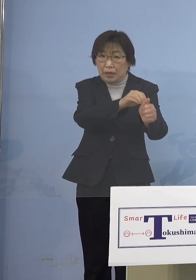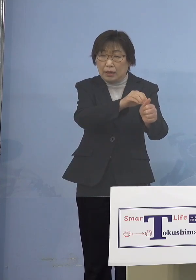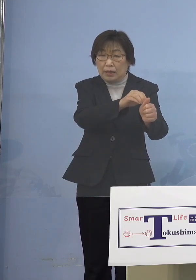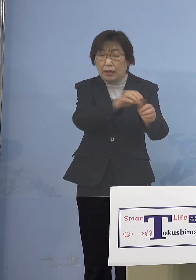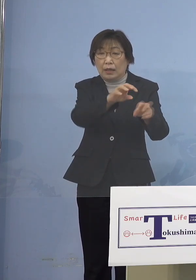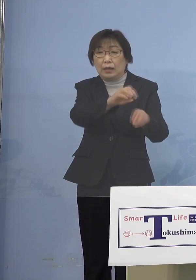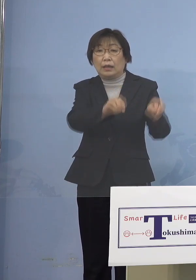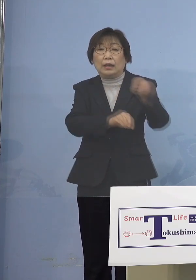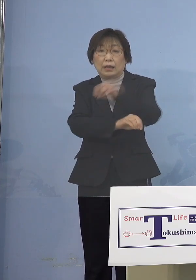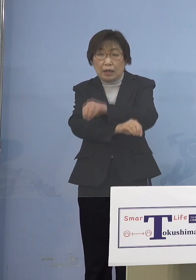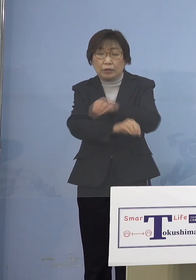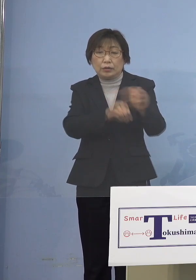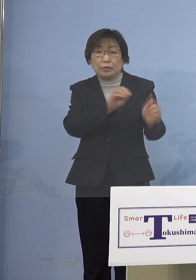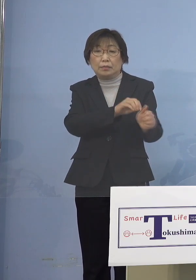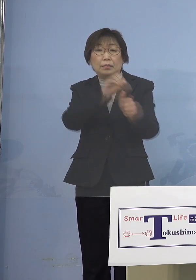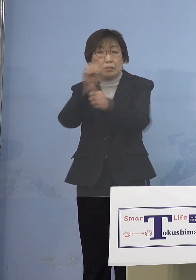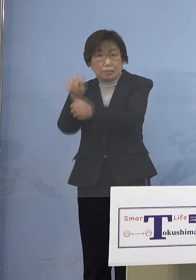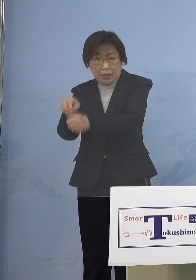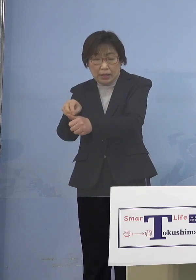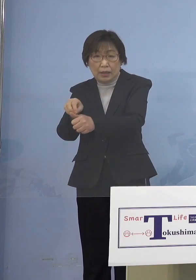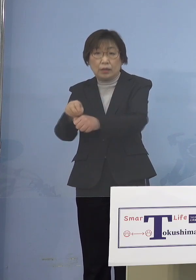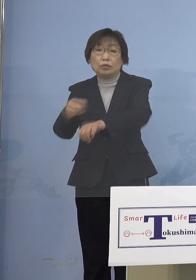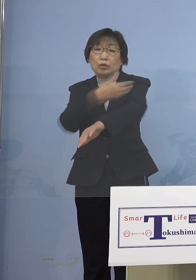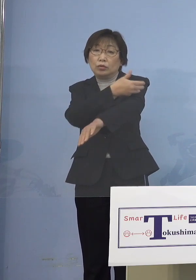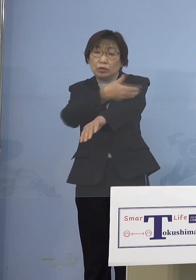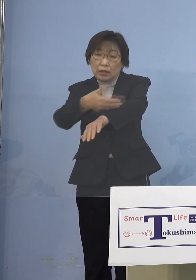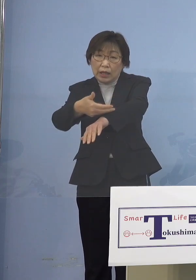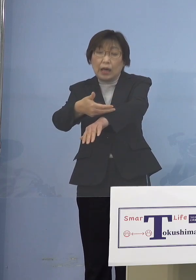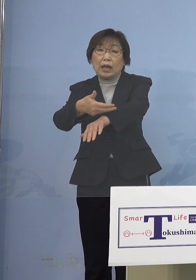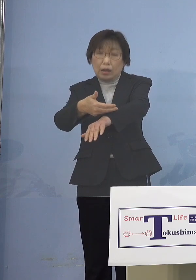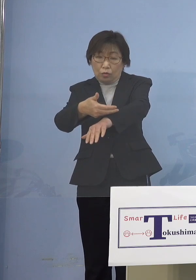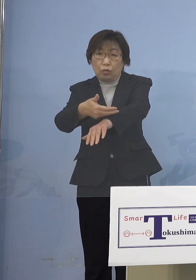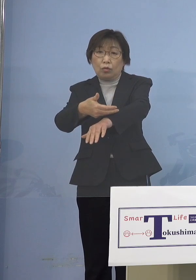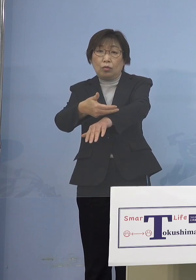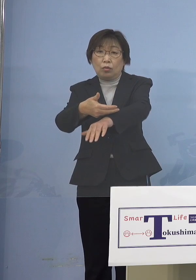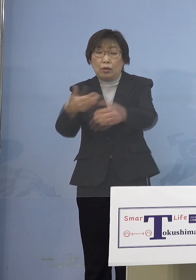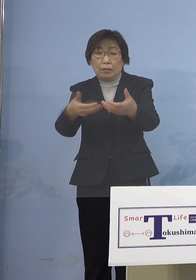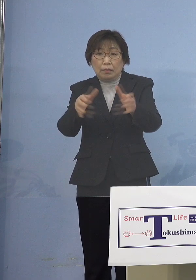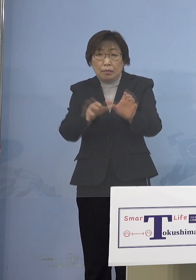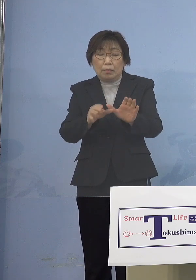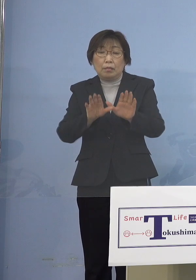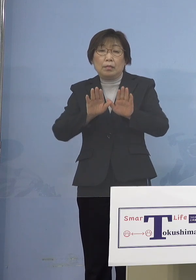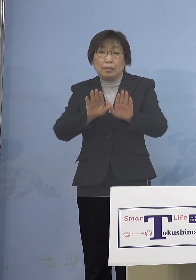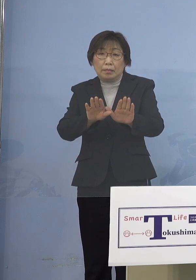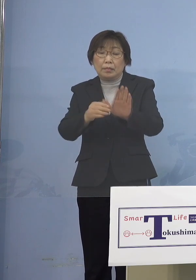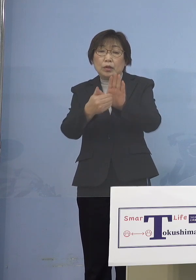こうした流れといったものを止めなければ なかなかこの200人台というのを